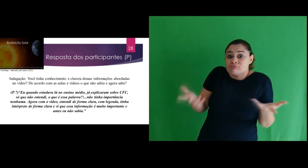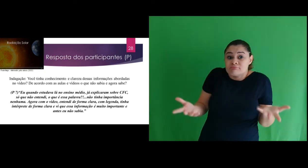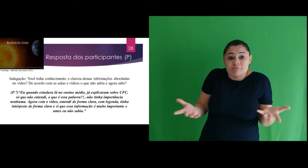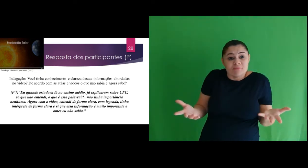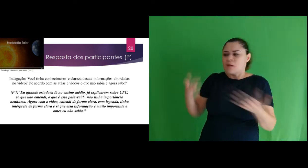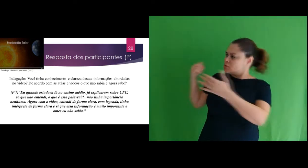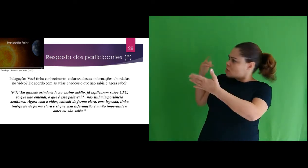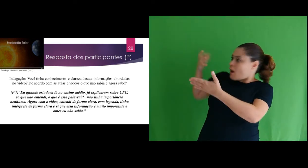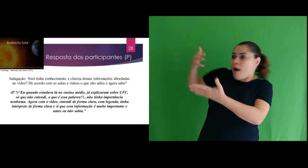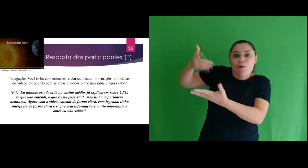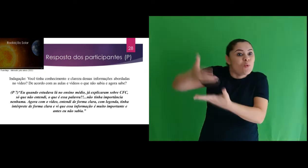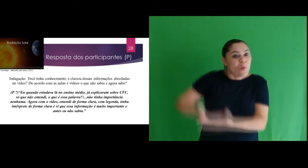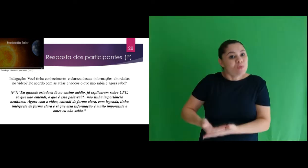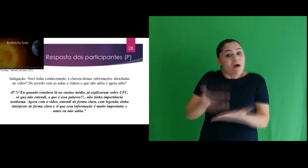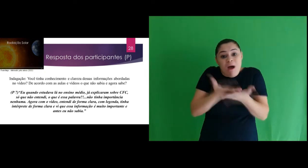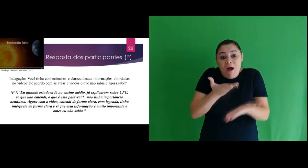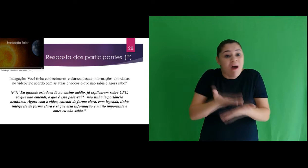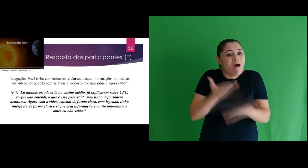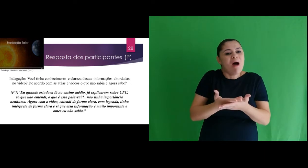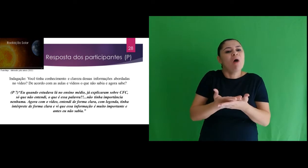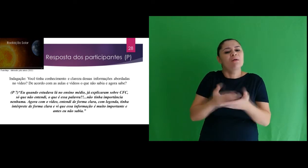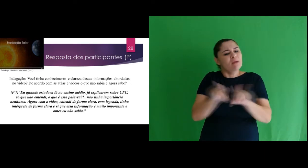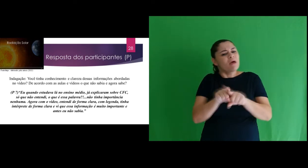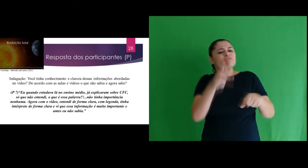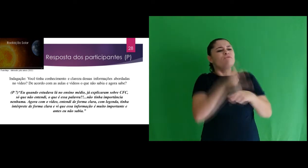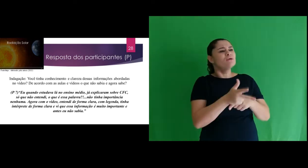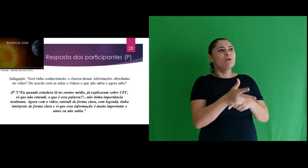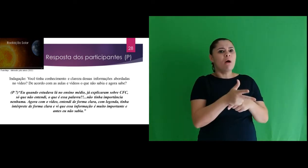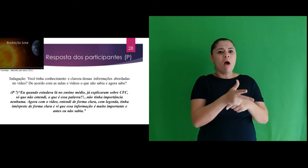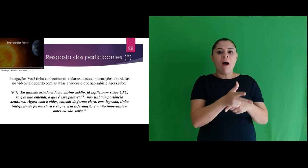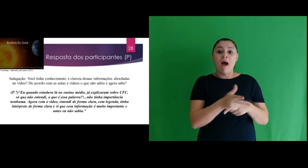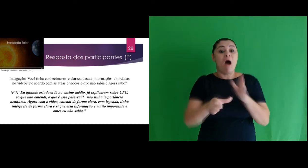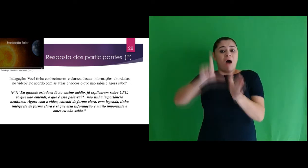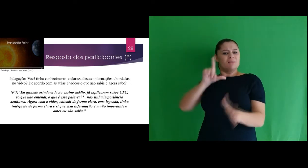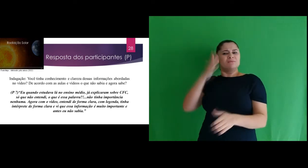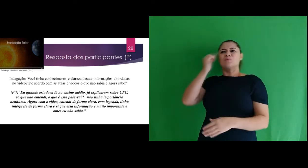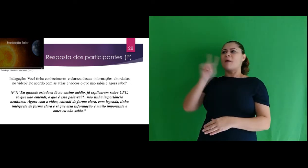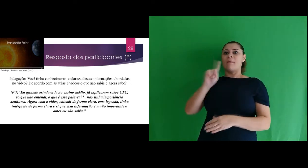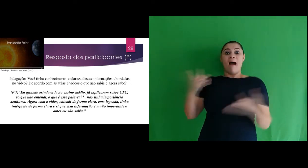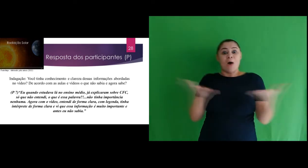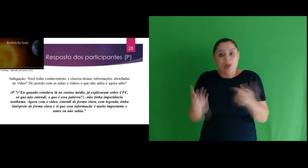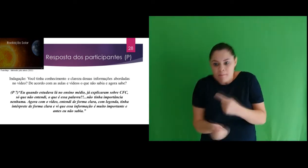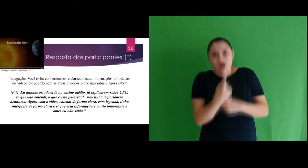radiação solar? E de acordo com as aulas e vídeos o que não sabia e agora sabe?